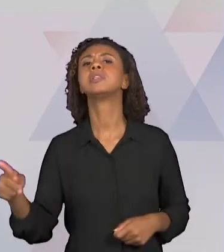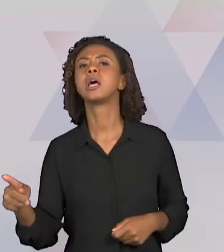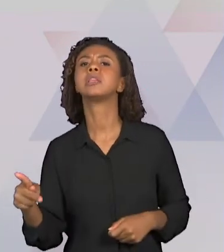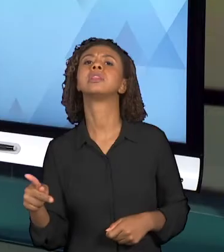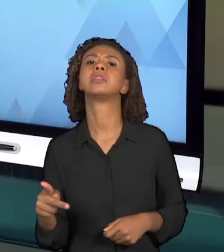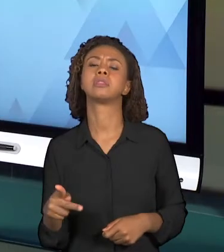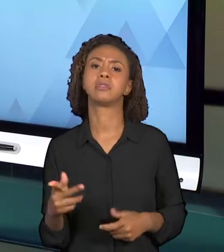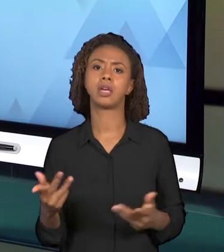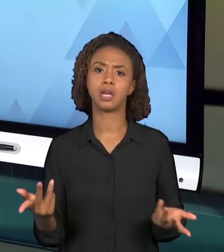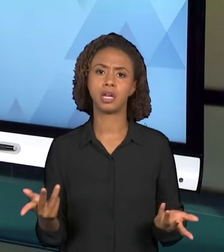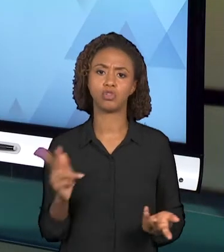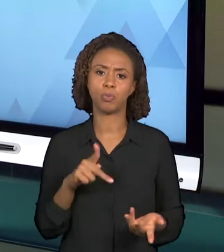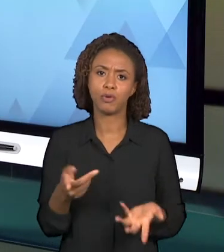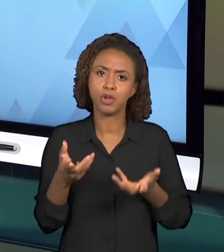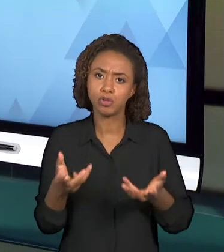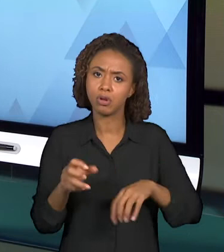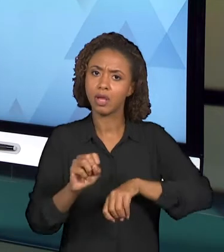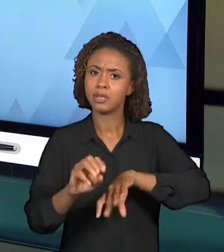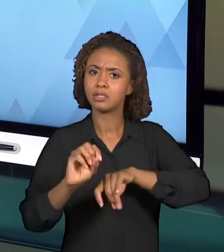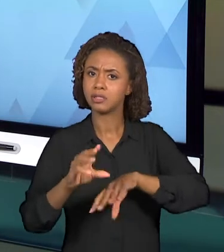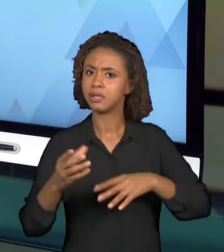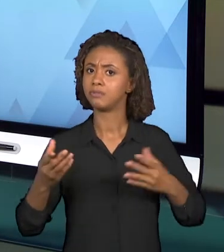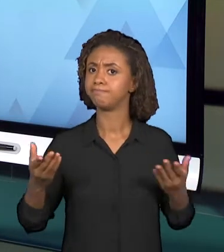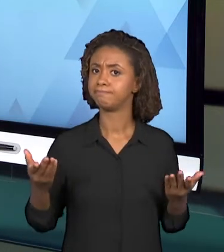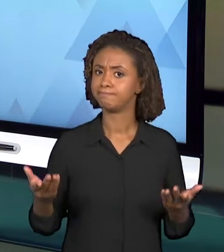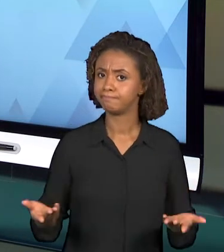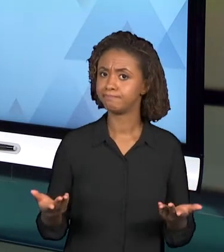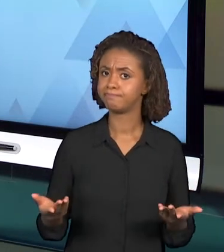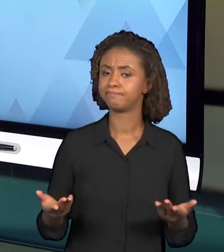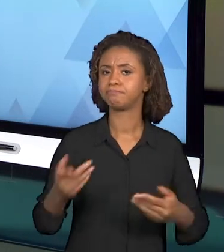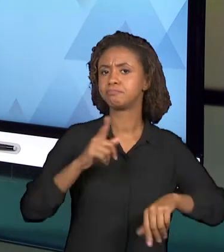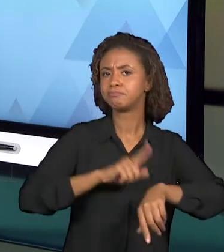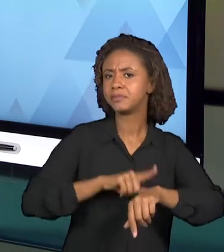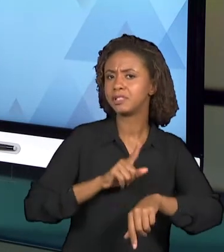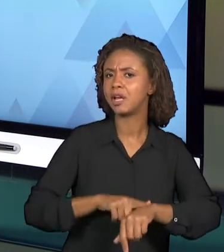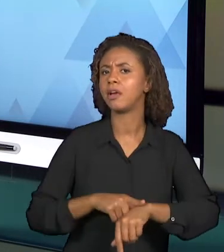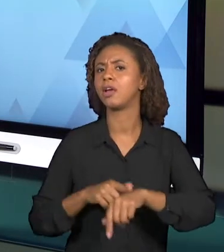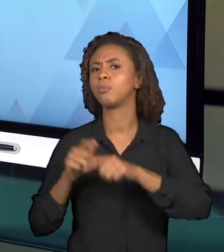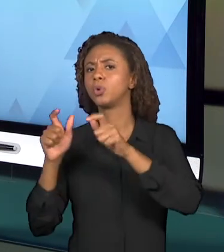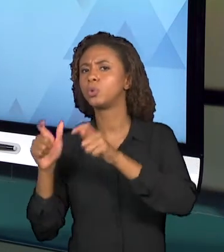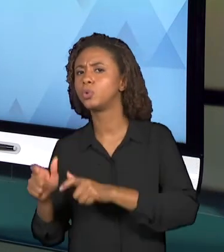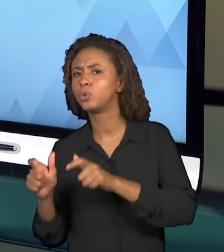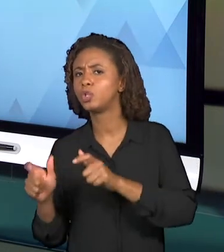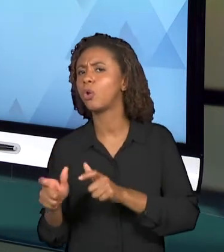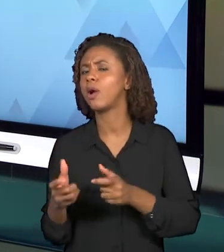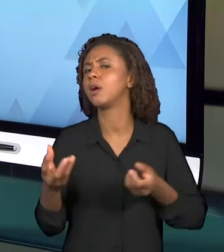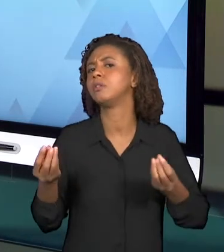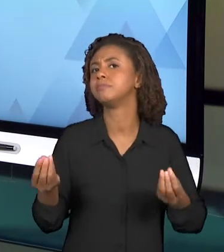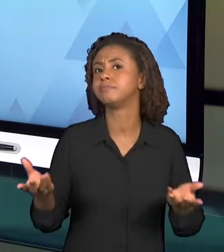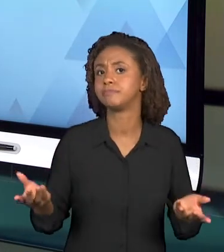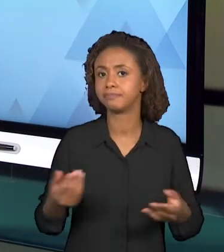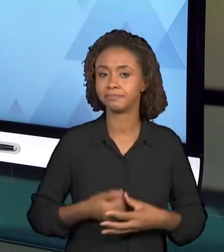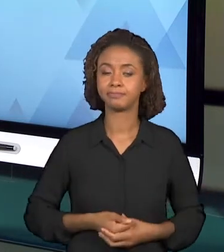DE TEMPO E LUGAR? A PRÓXIMA PERGUNTA ENVOLVE O